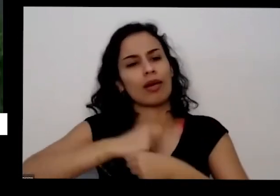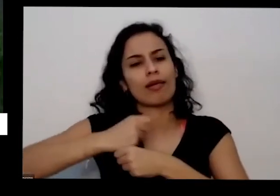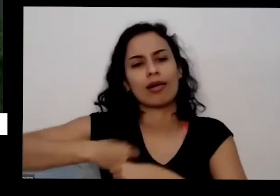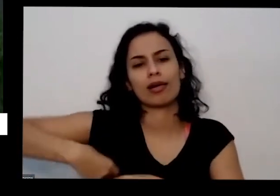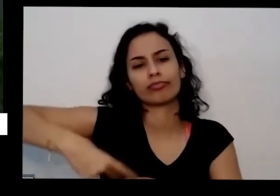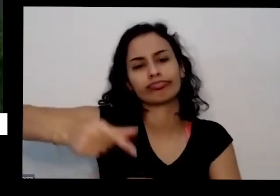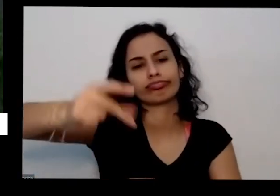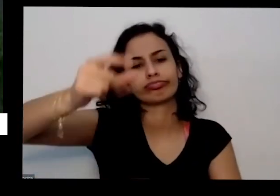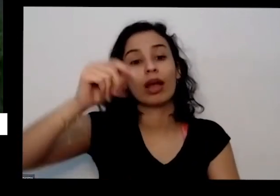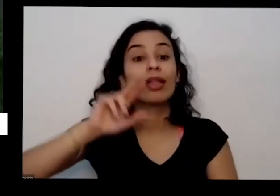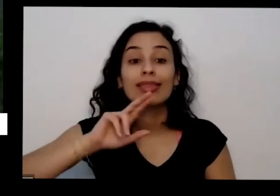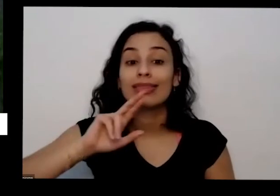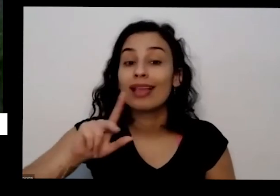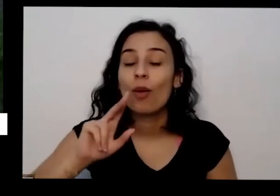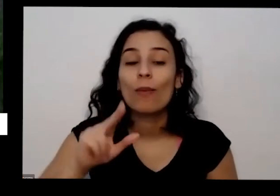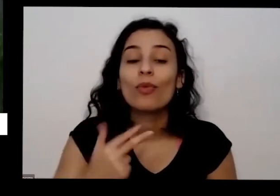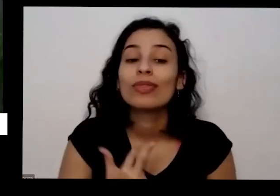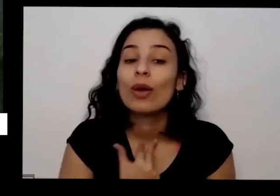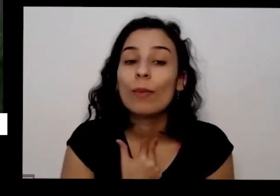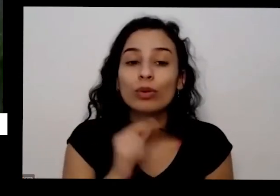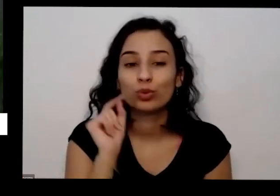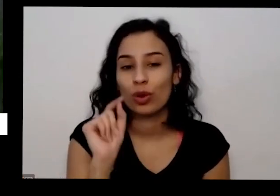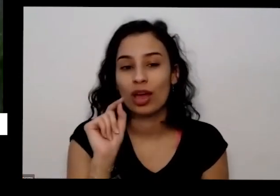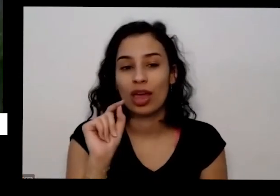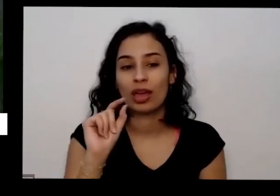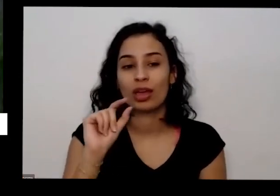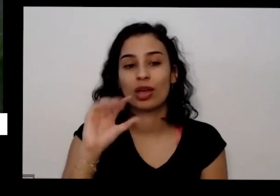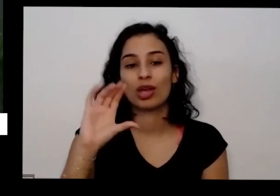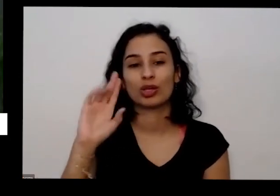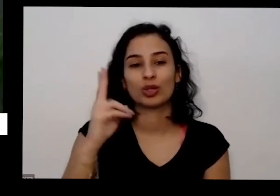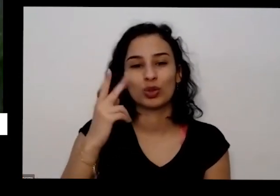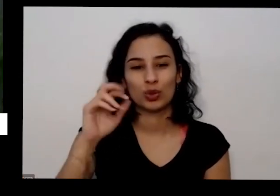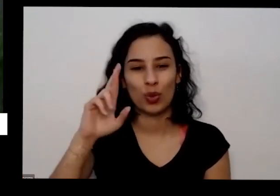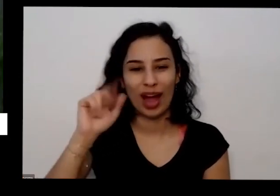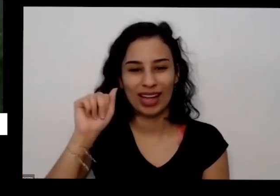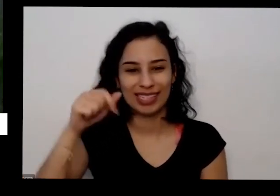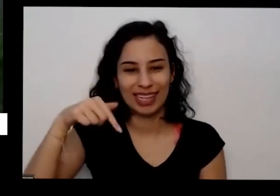churrasqueira por exemplo precisa de churrasqueira caro também aqueles álcool pessoal coloca na carne